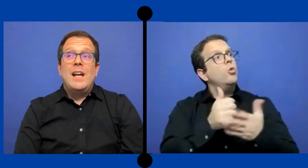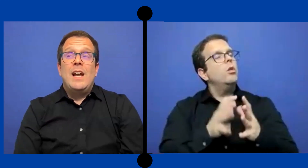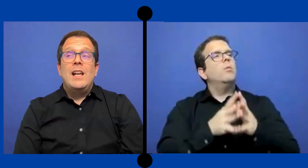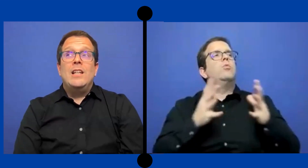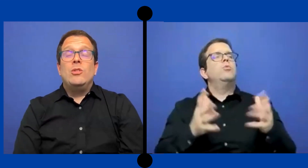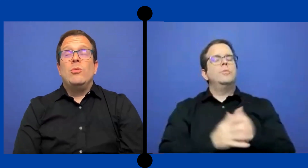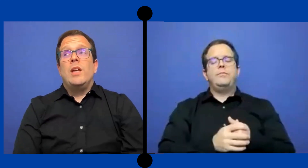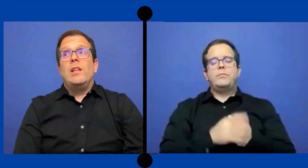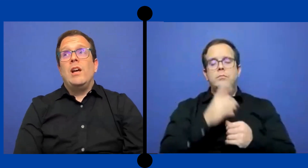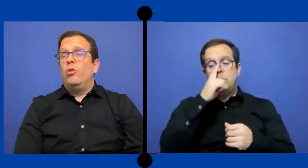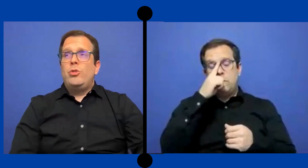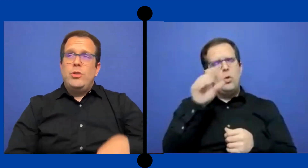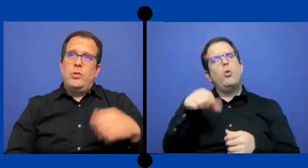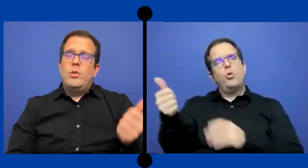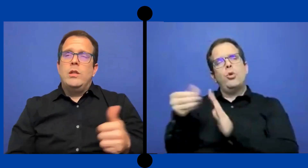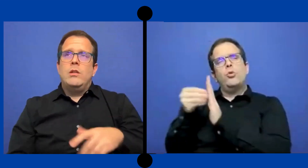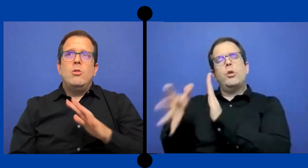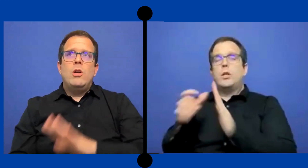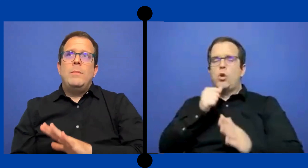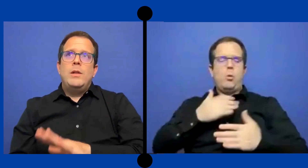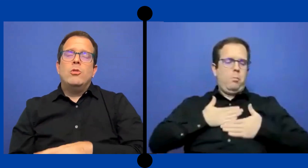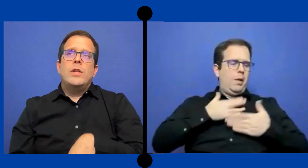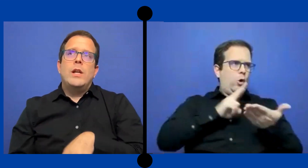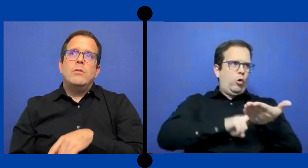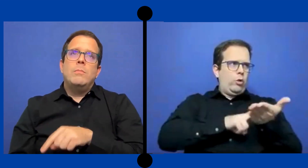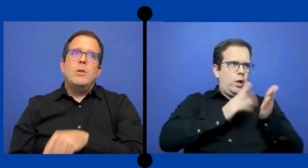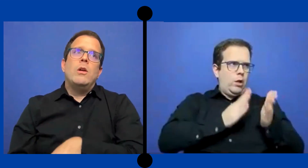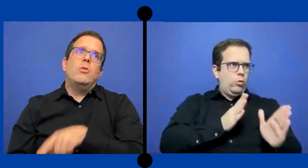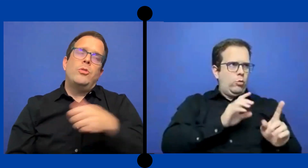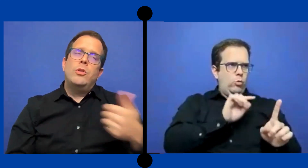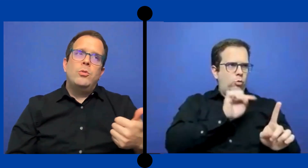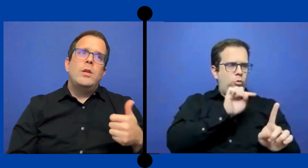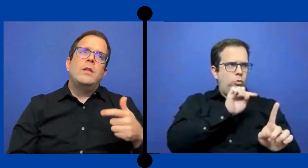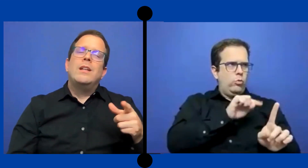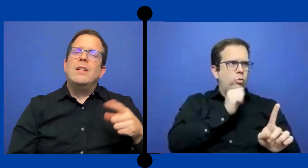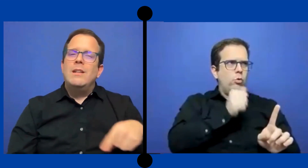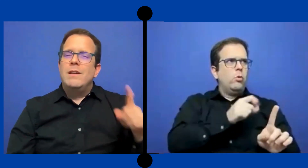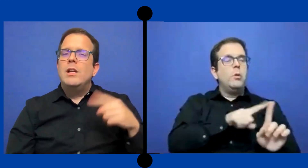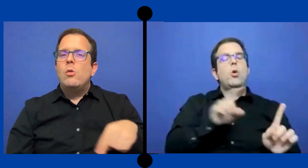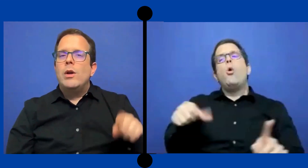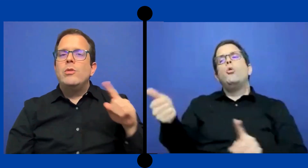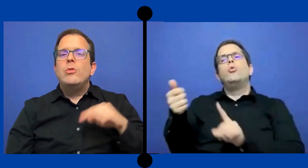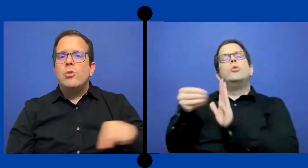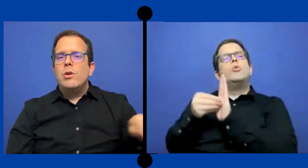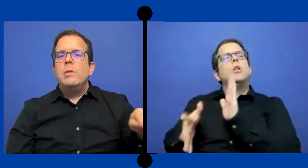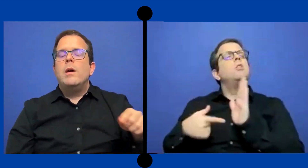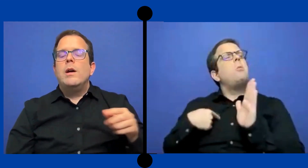Al estudiar...* a otro estudiante-- no a mi ... contrato, pero a otro estudiante que ...